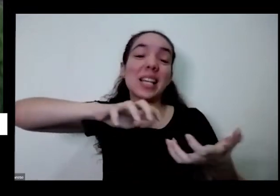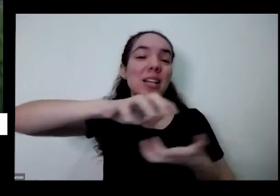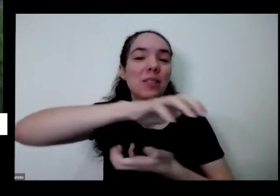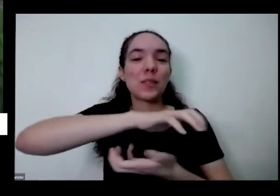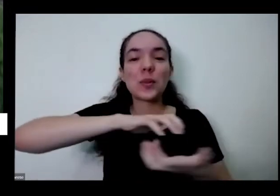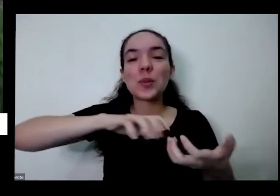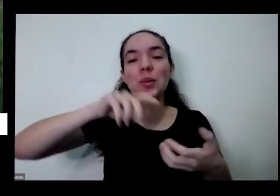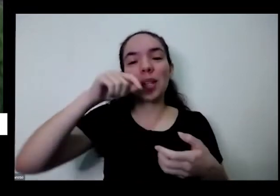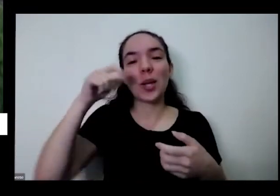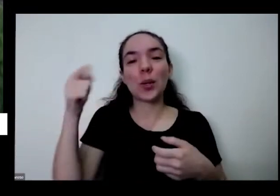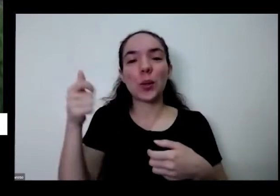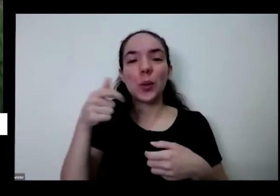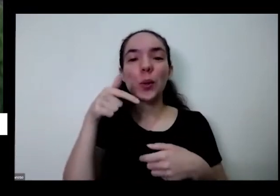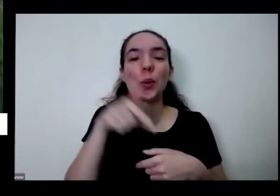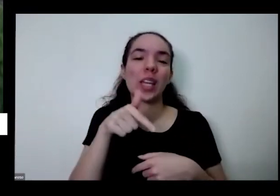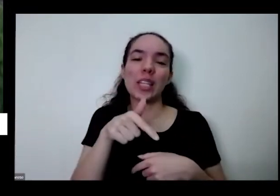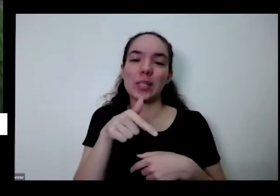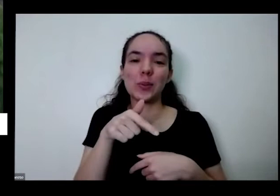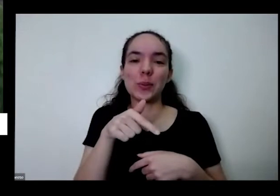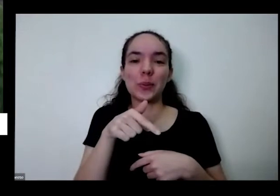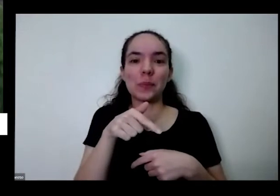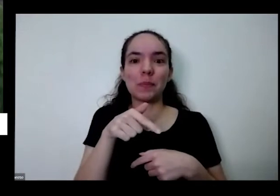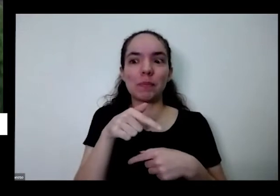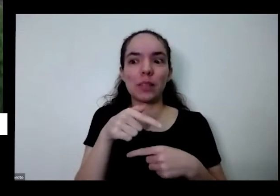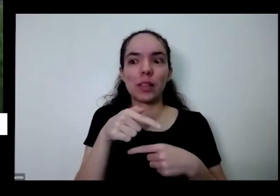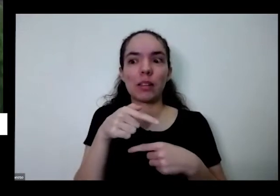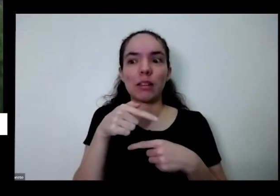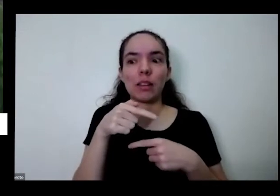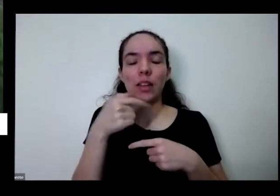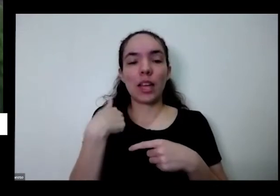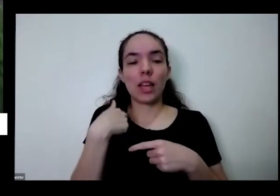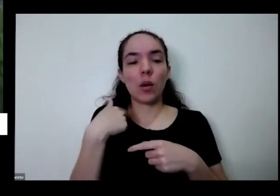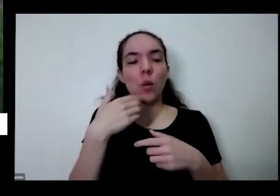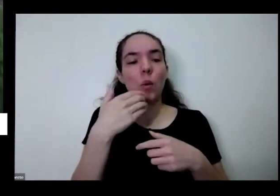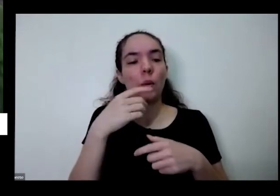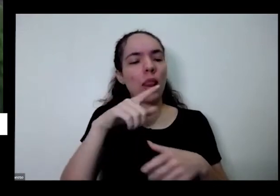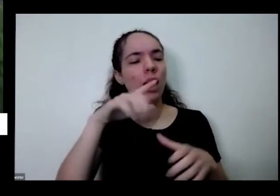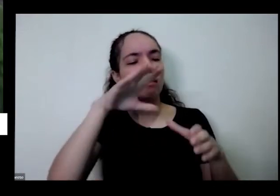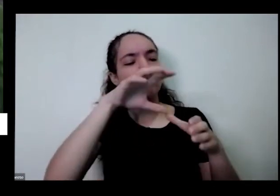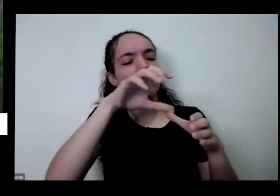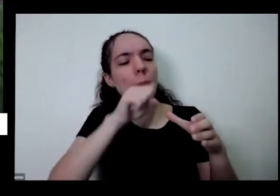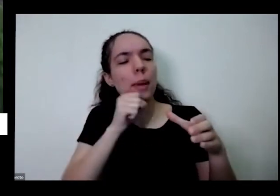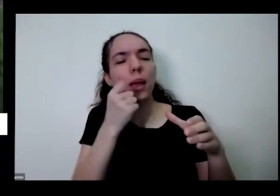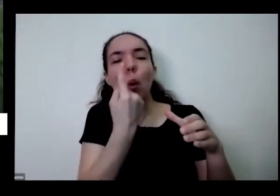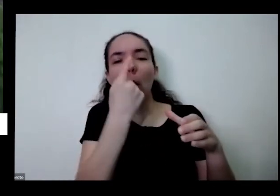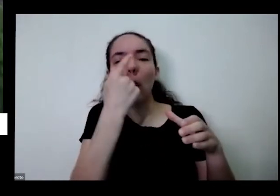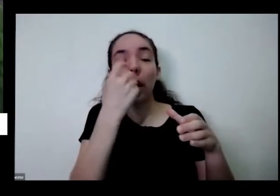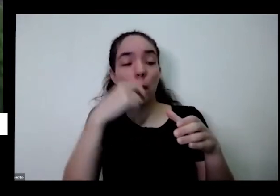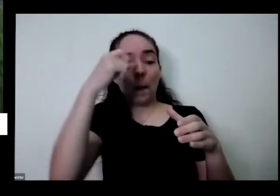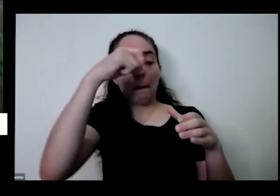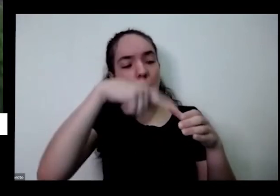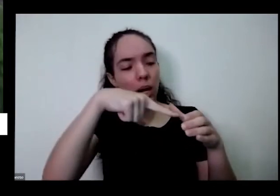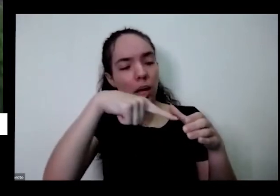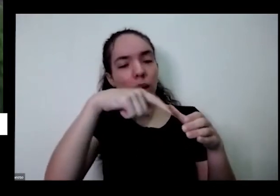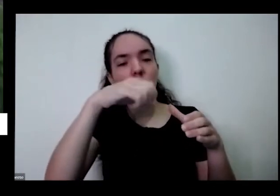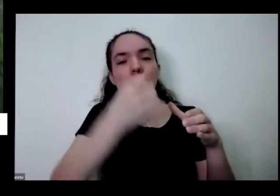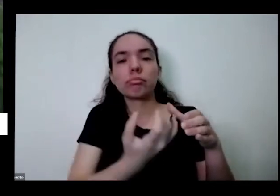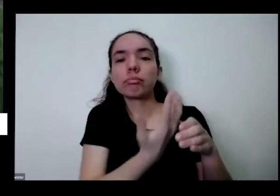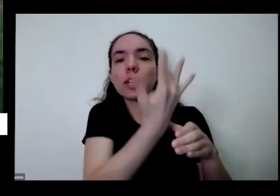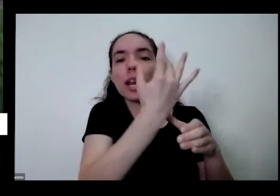que ir lá colher uma coisa que Eu Plantei porque a nossa relação com o alimento que não é uma relação